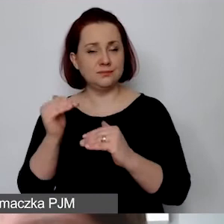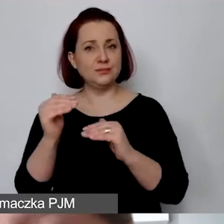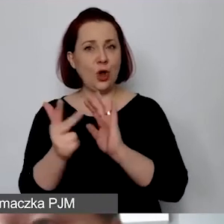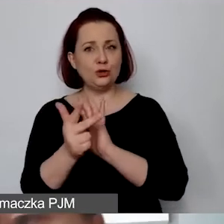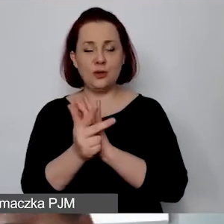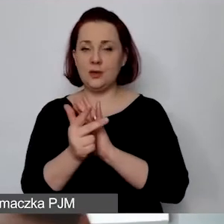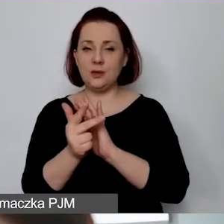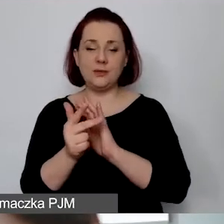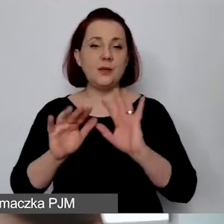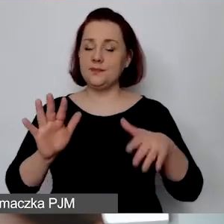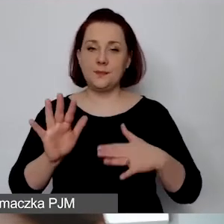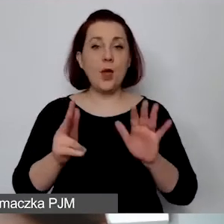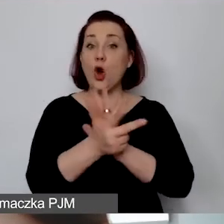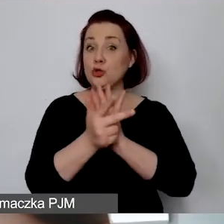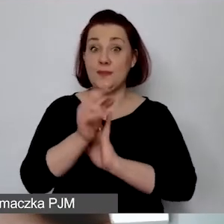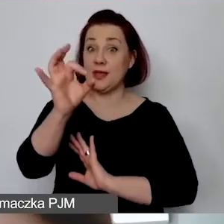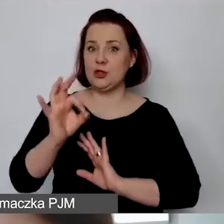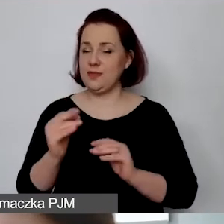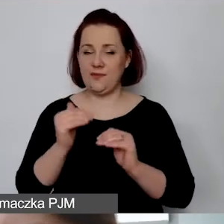Przy czym my nie możemy 18% wykazać.